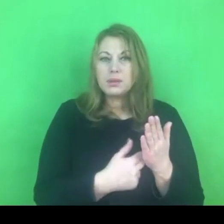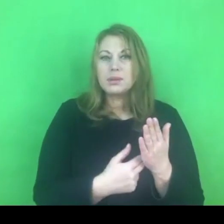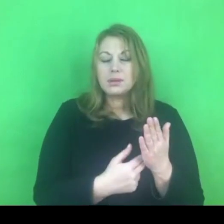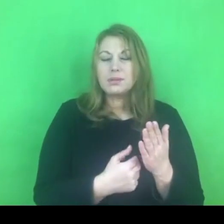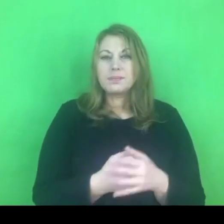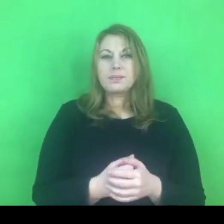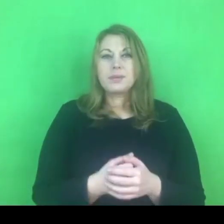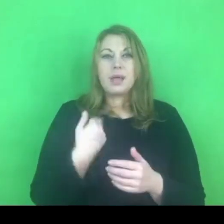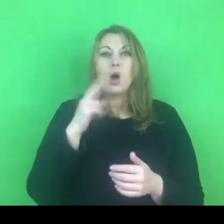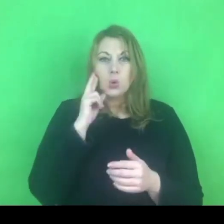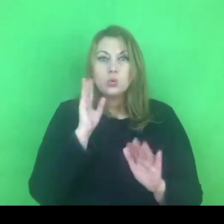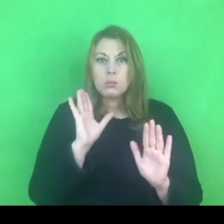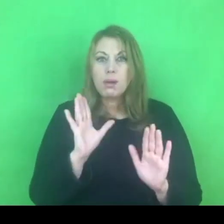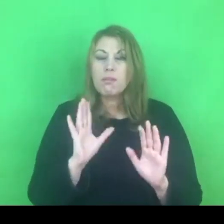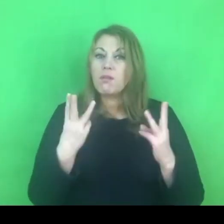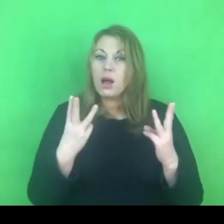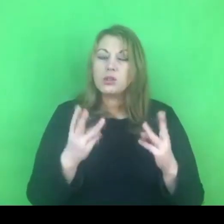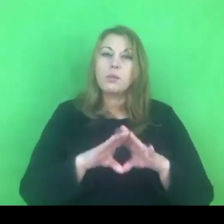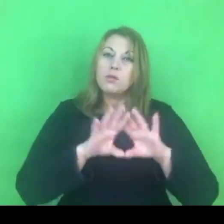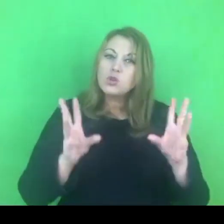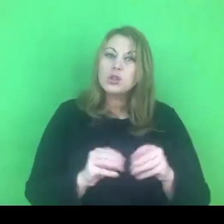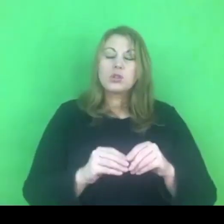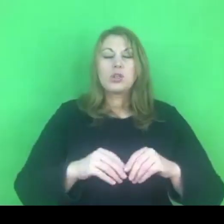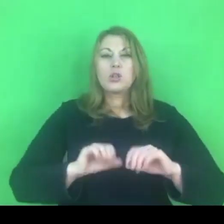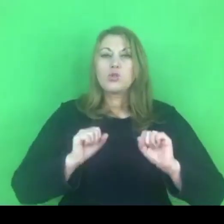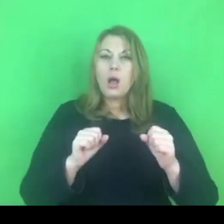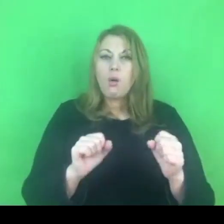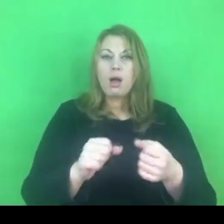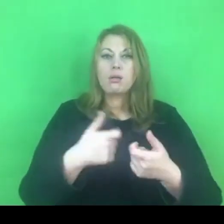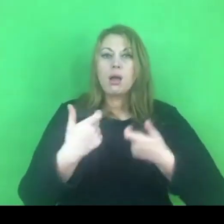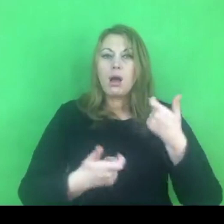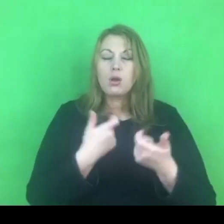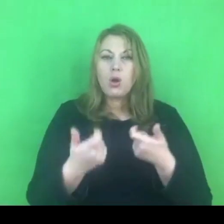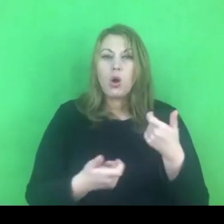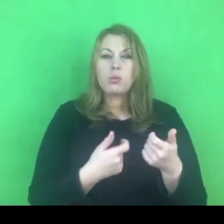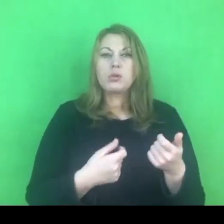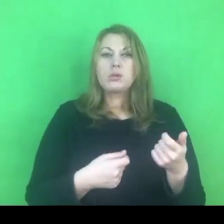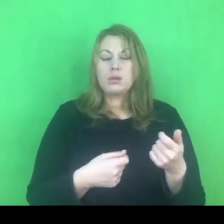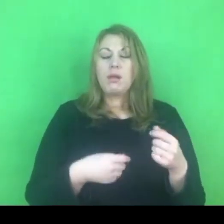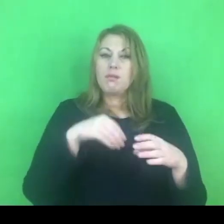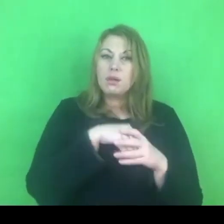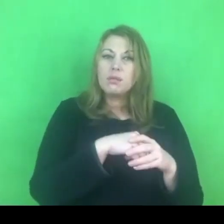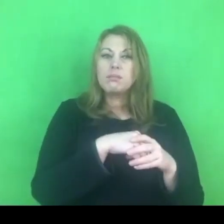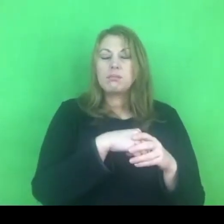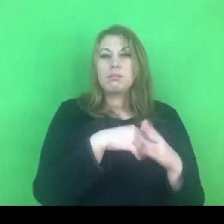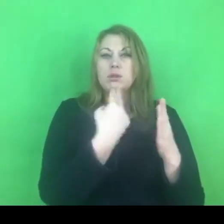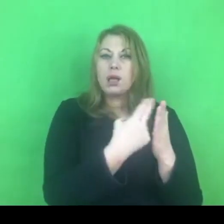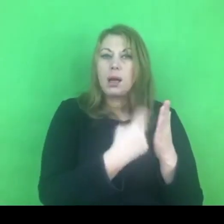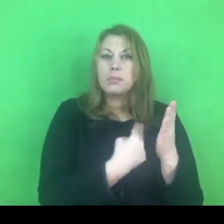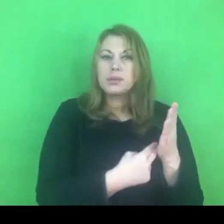aby wszelkie działania, które podejmujemy na mocy programu krajowego czy programów lokalnych